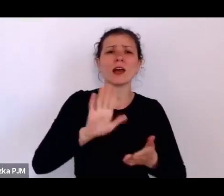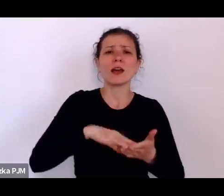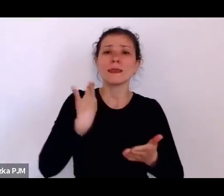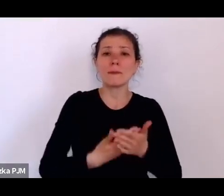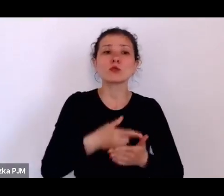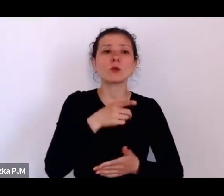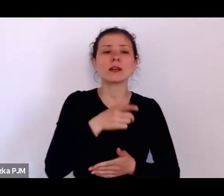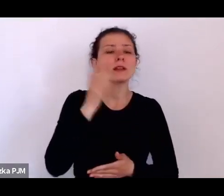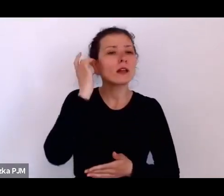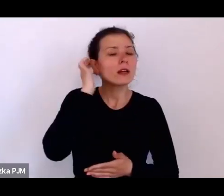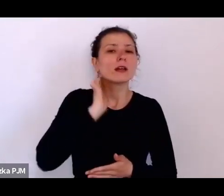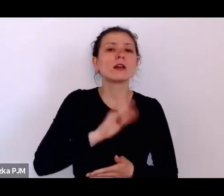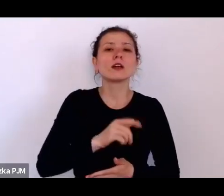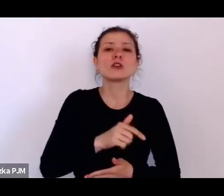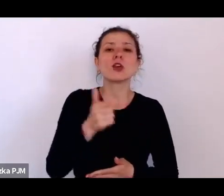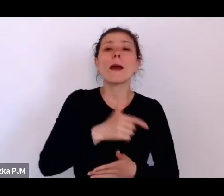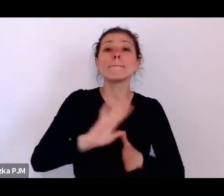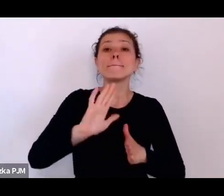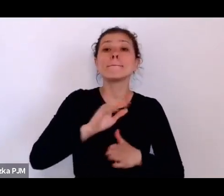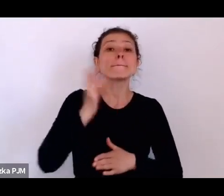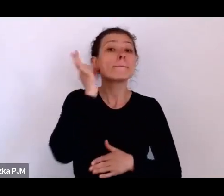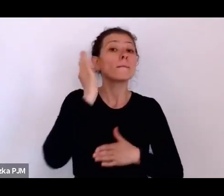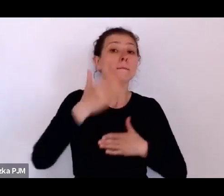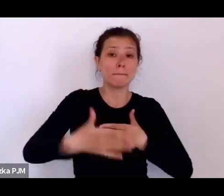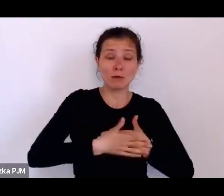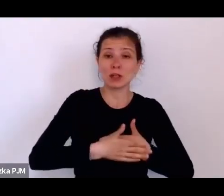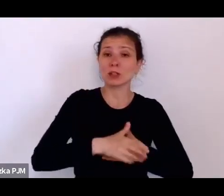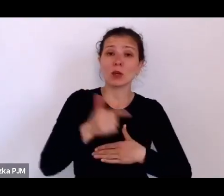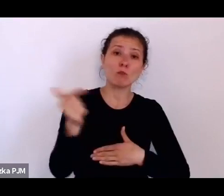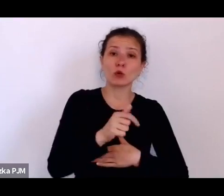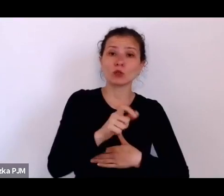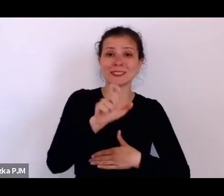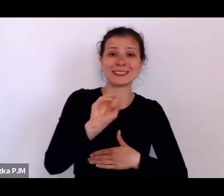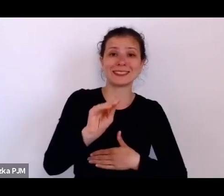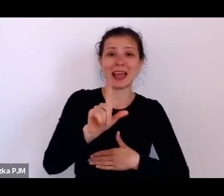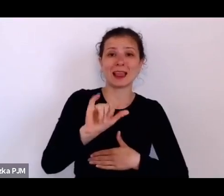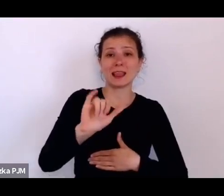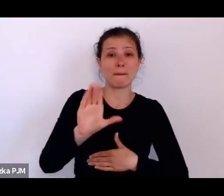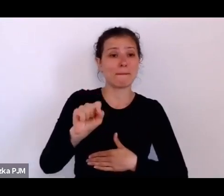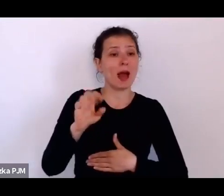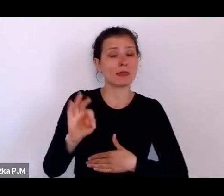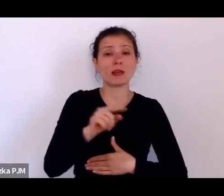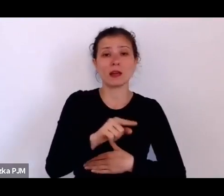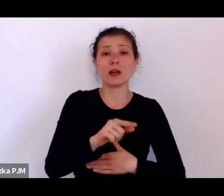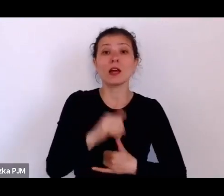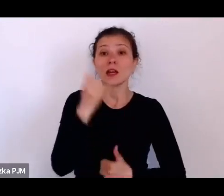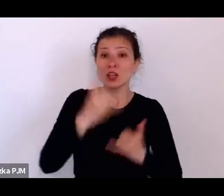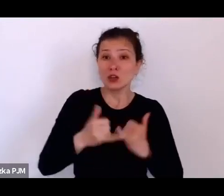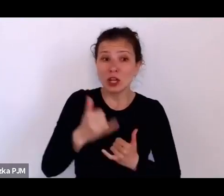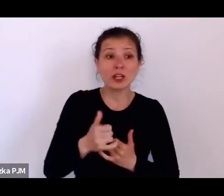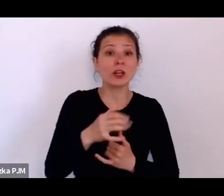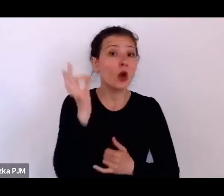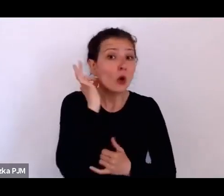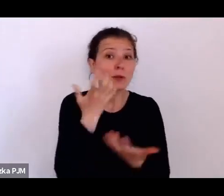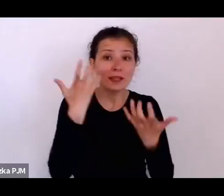na początku lat 20. Jak jakaś kobieta chciała być nauczycielką, musiała być panną innej możliwości nie było.